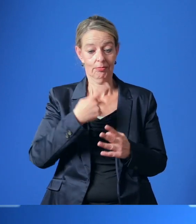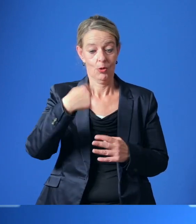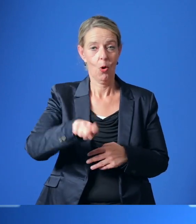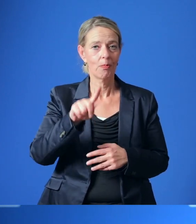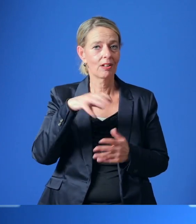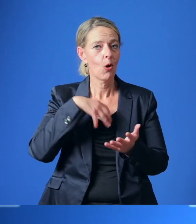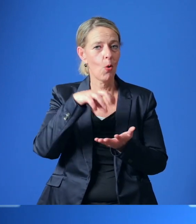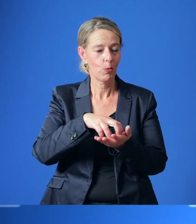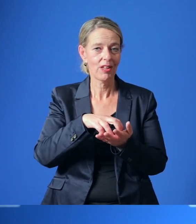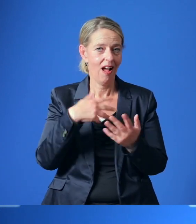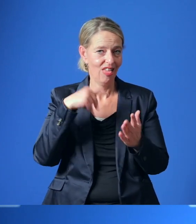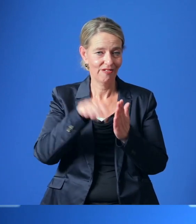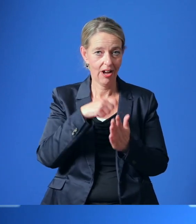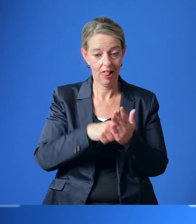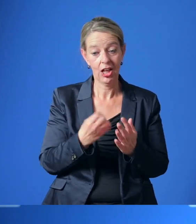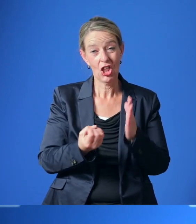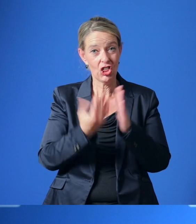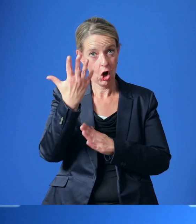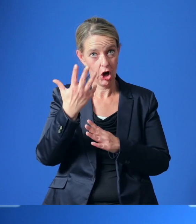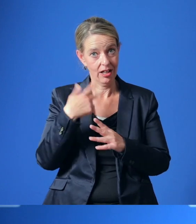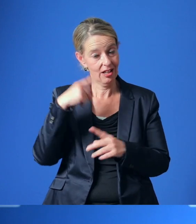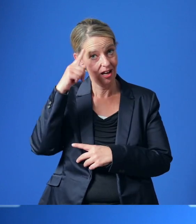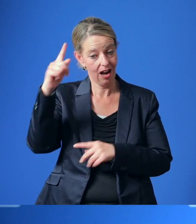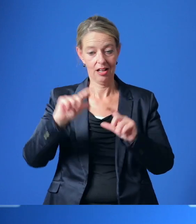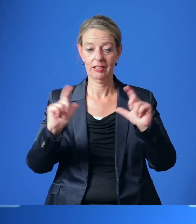Der neue Rat wird sich Anfang November konstituieren.